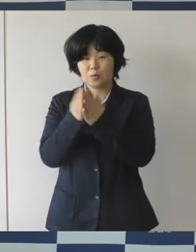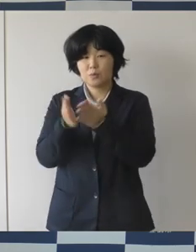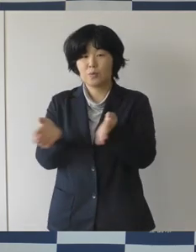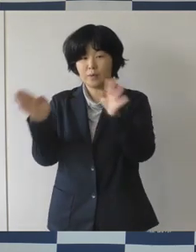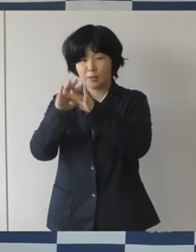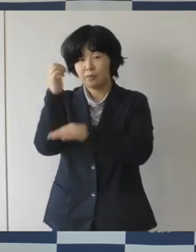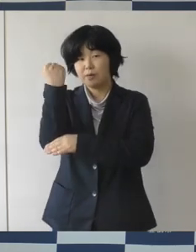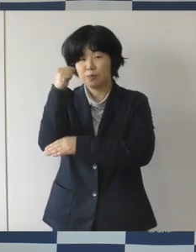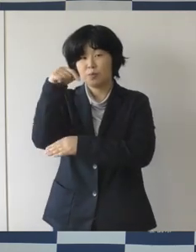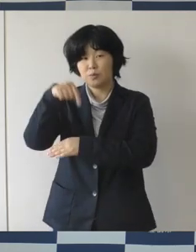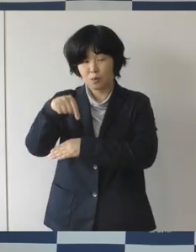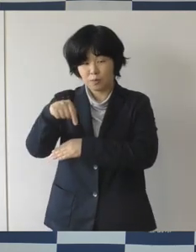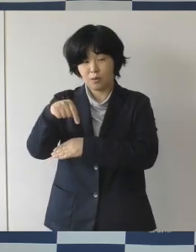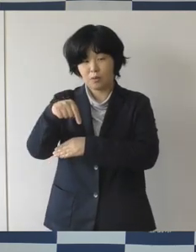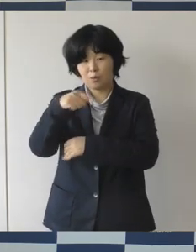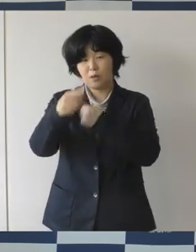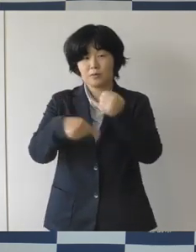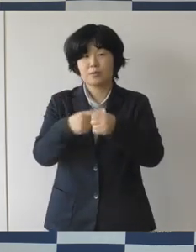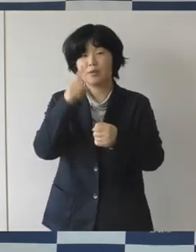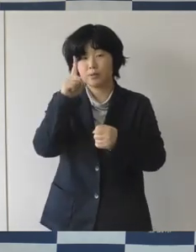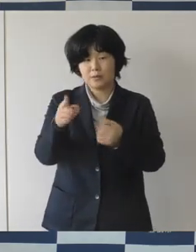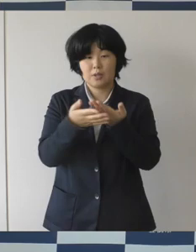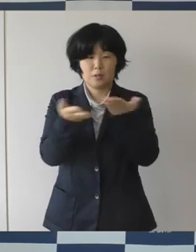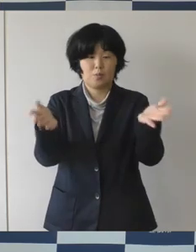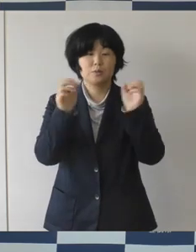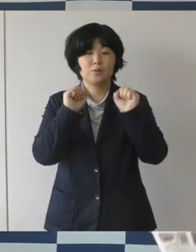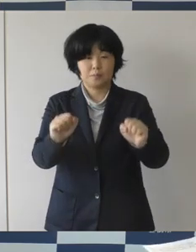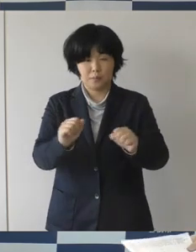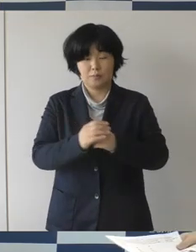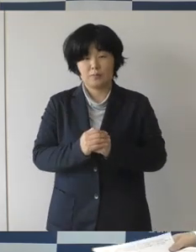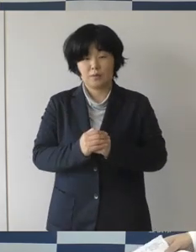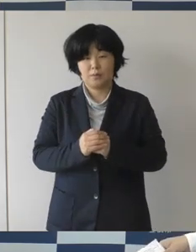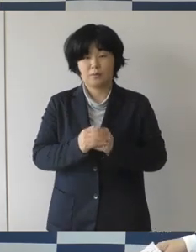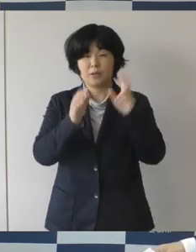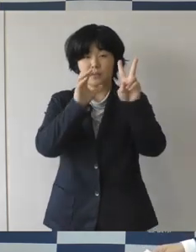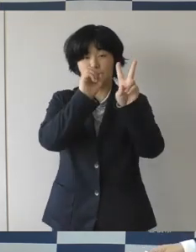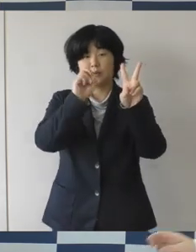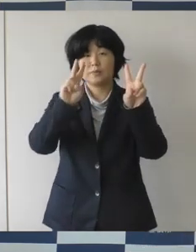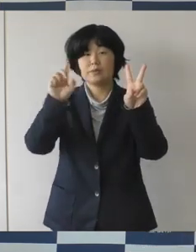2021年11月オープンということで、完成しました。